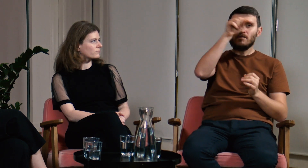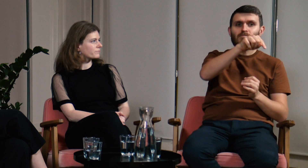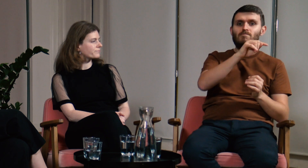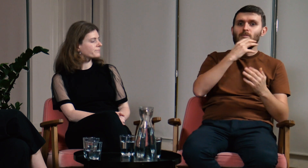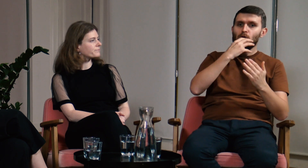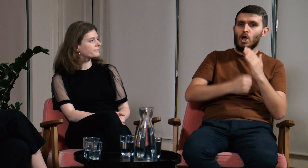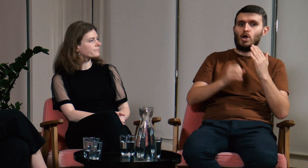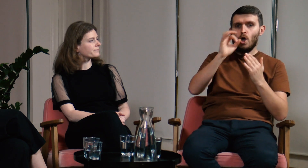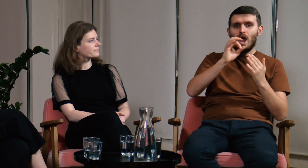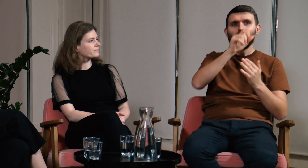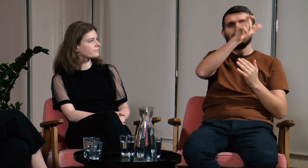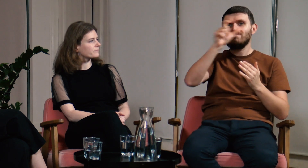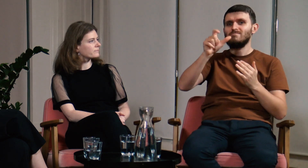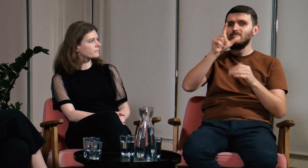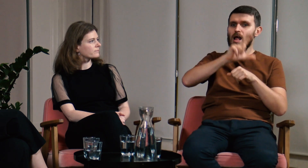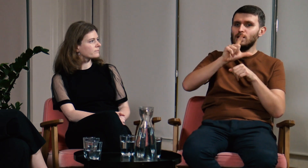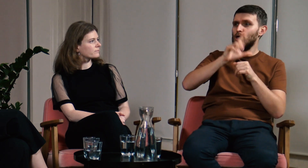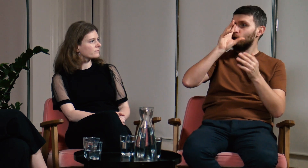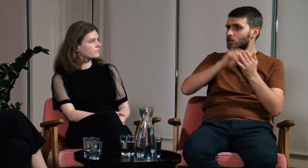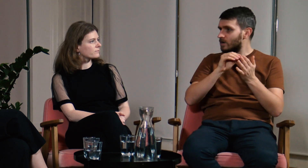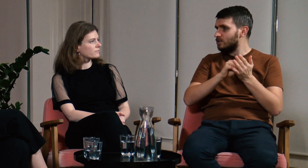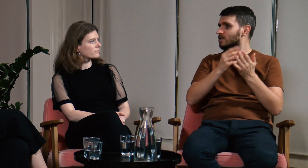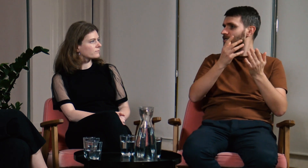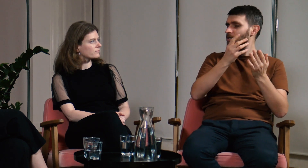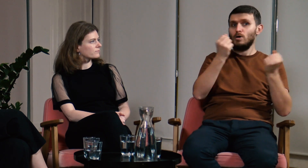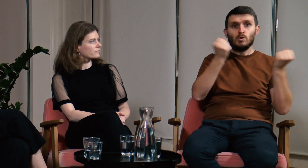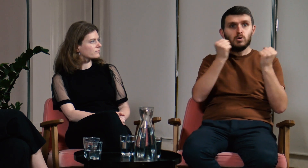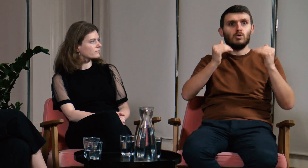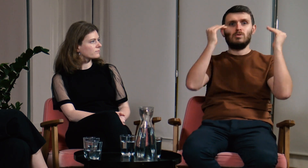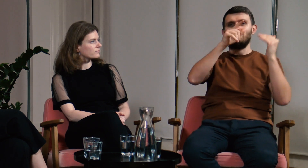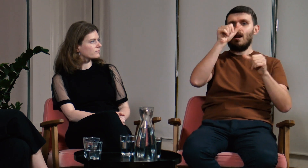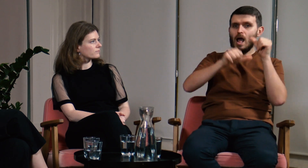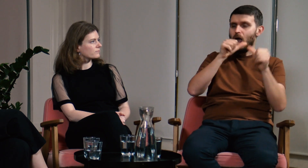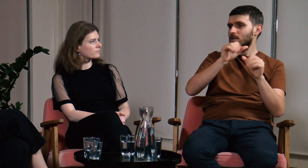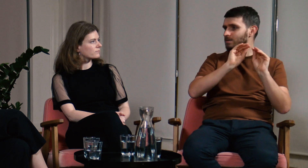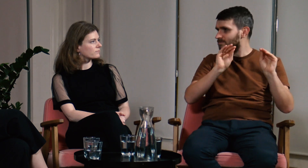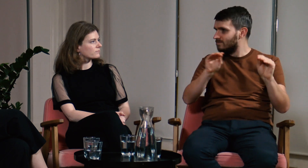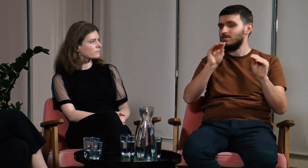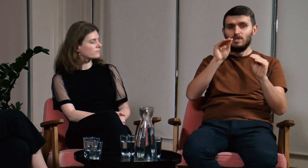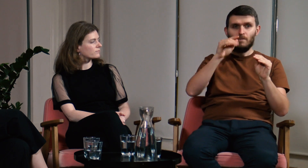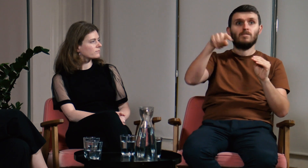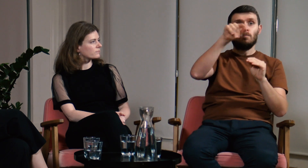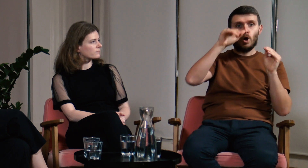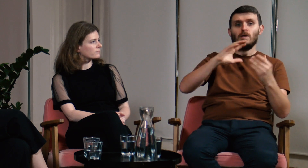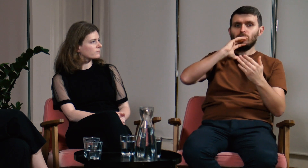Jednak na zajęciach mamy okazję do korzystania z doświadczenia innych lektorów, którzy od lat wykonują tę pracę.